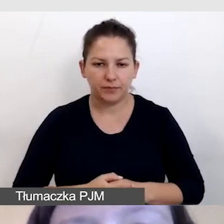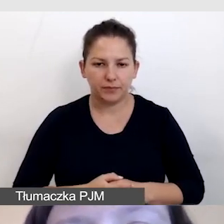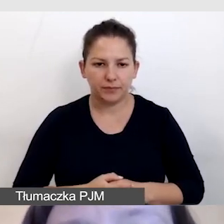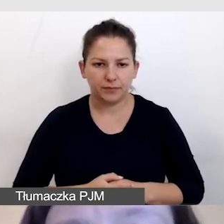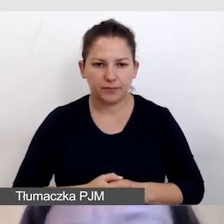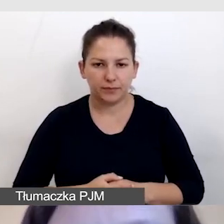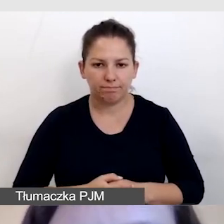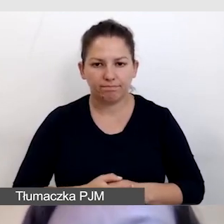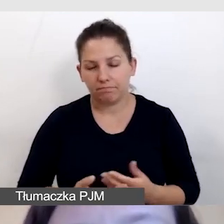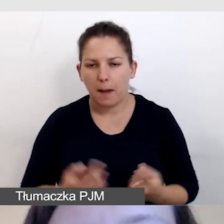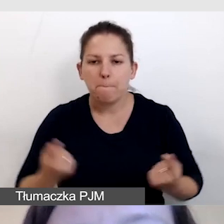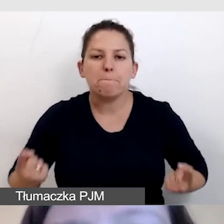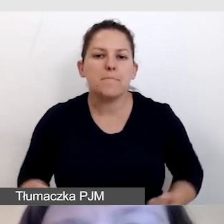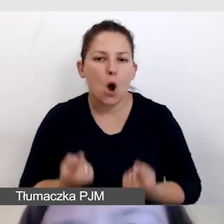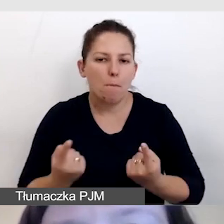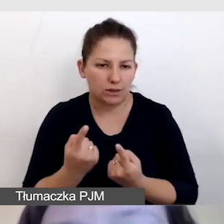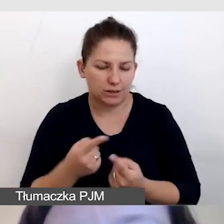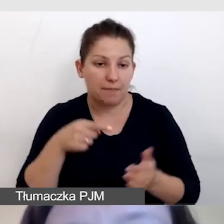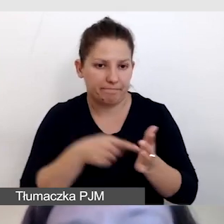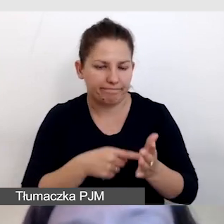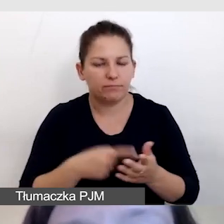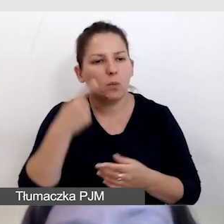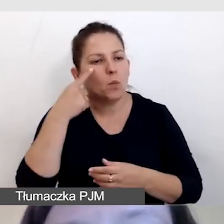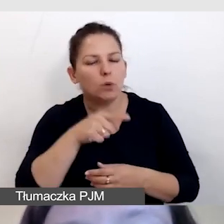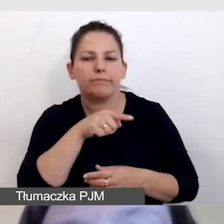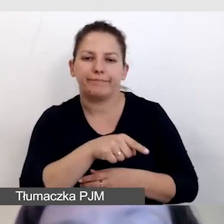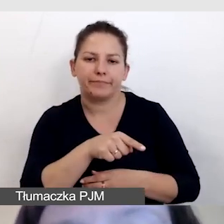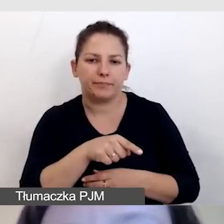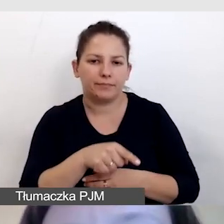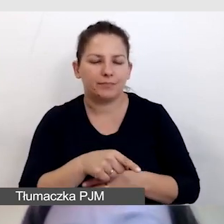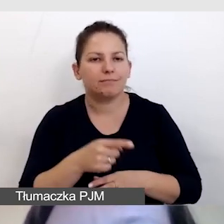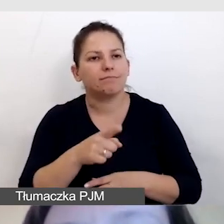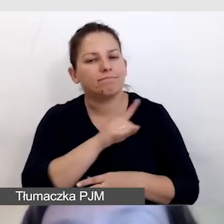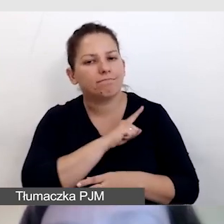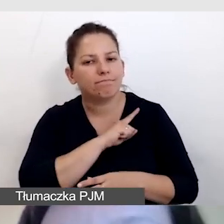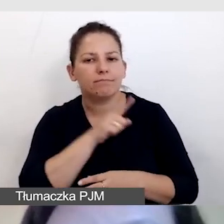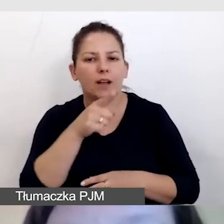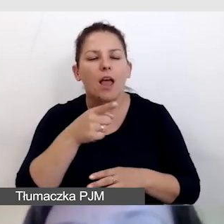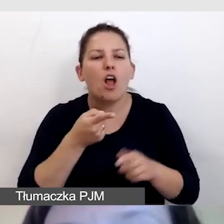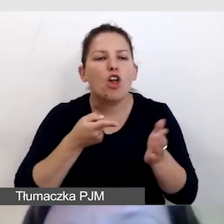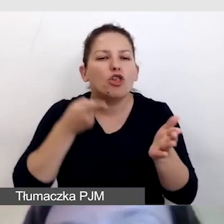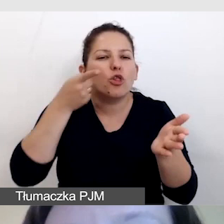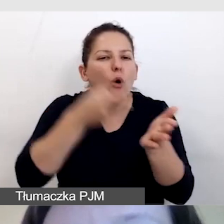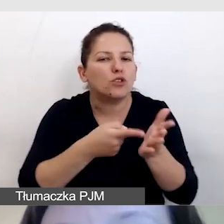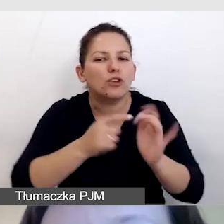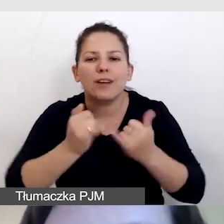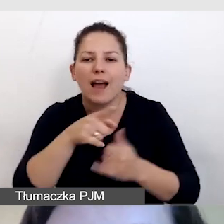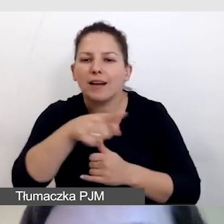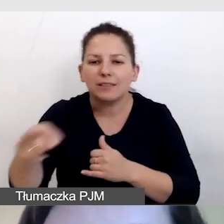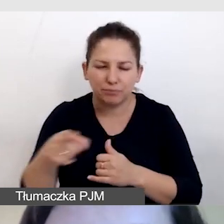Przy promocji zwracamy uwagę na to, aby zadbać o różne kanały dotarcia do osób ze szczególnymi potrzebami.